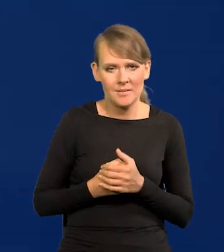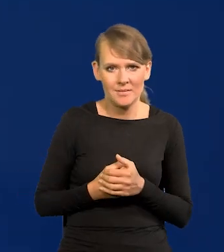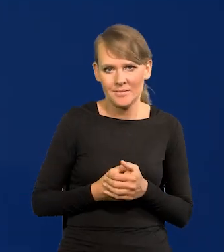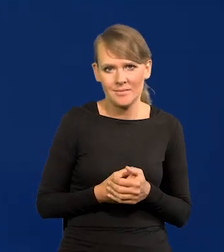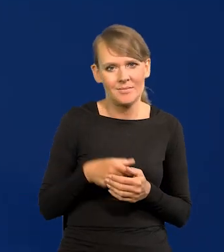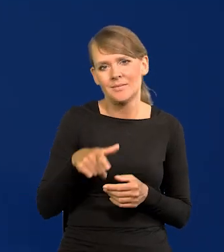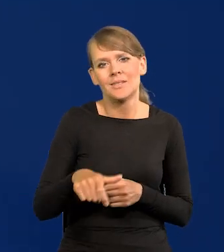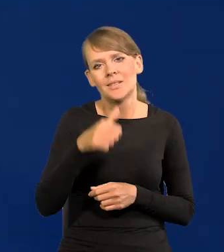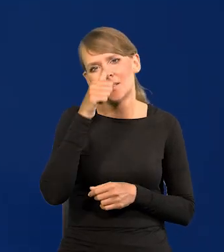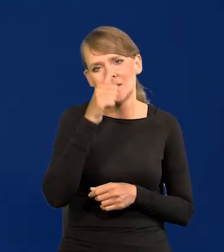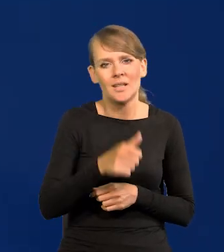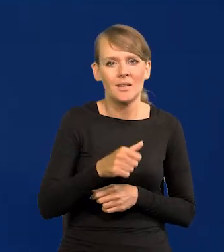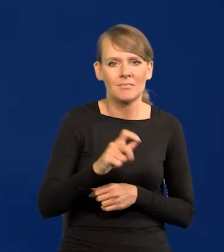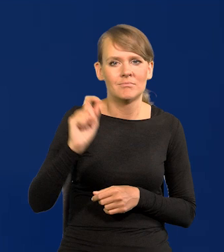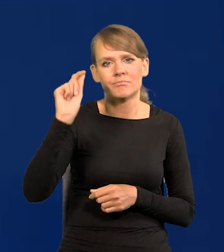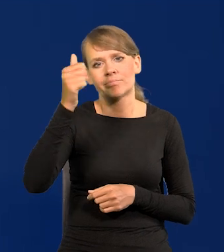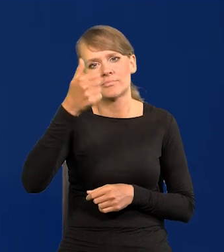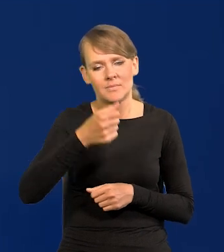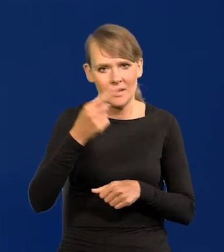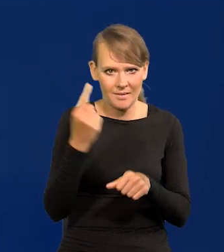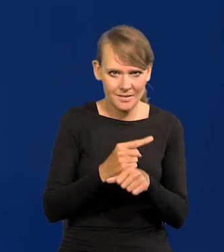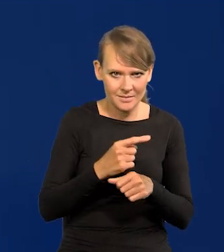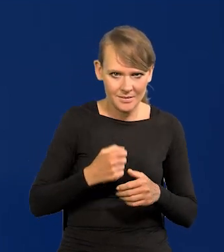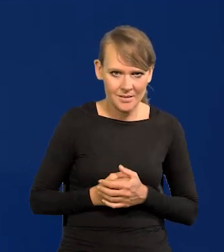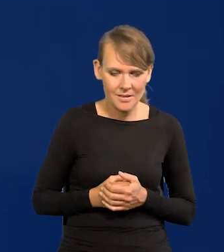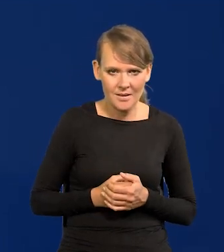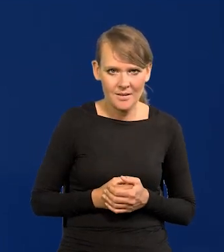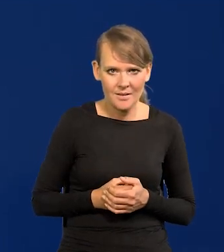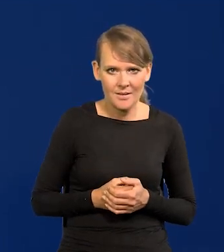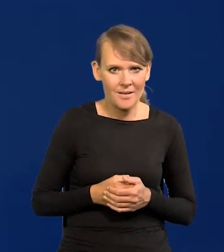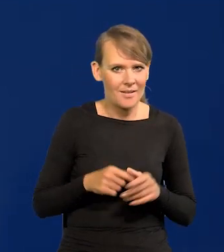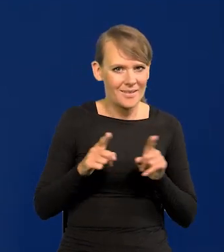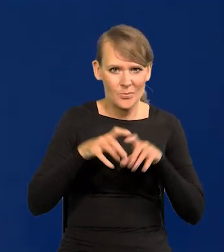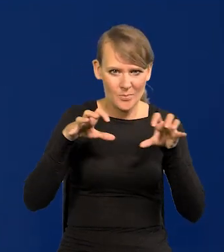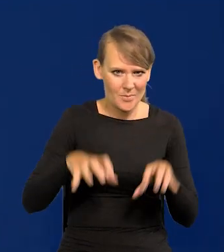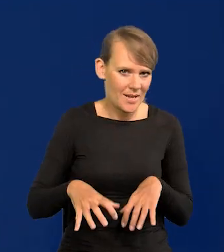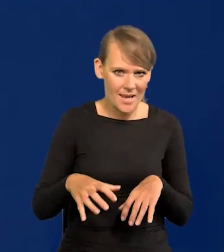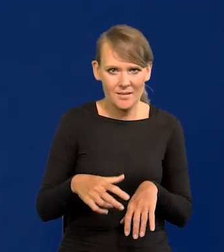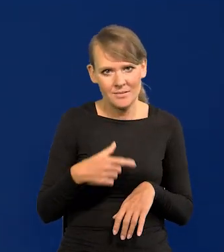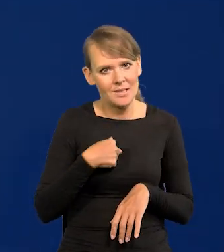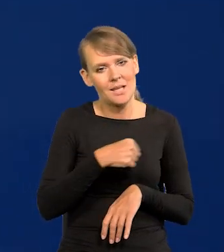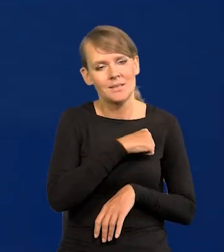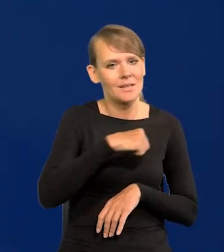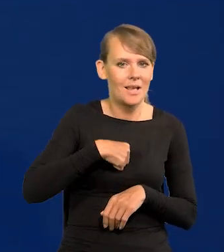Nic nie może być tak zdecydowane, a już na pewno prezes nie ma nic do powiedzenia w tych sprawach.